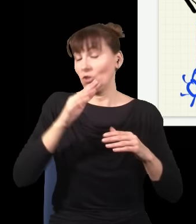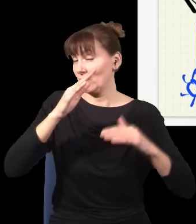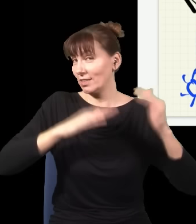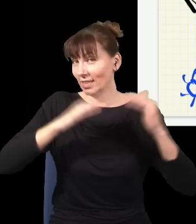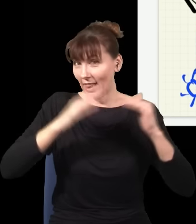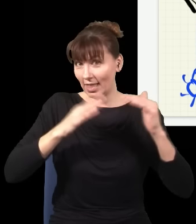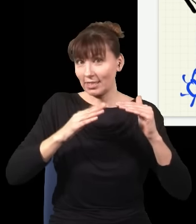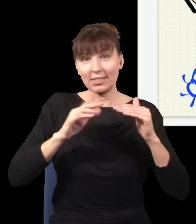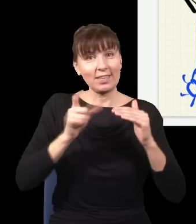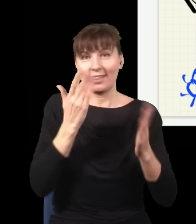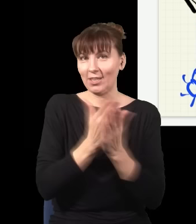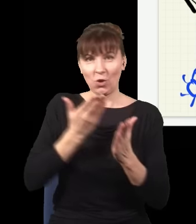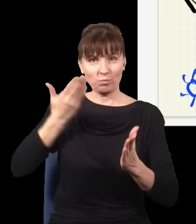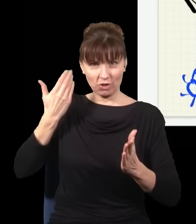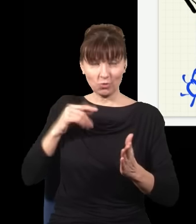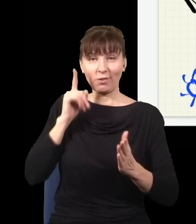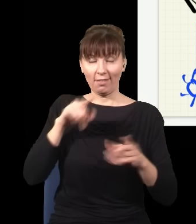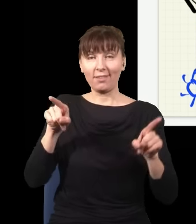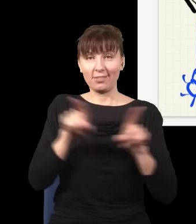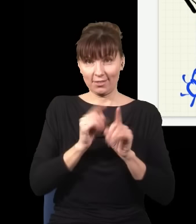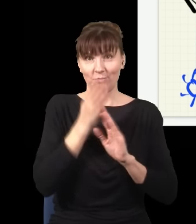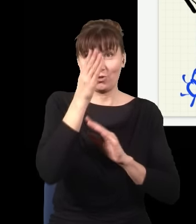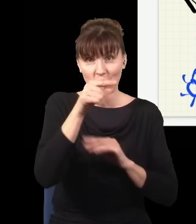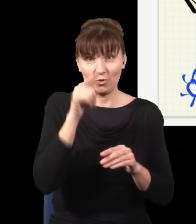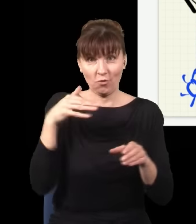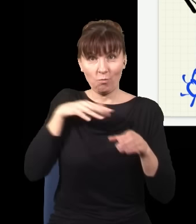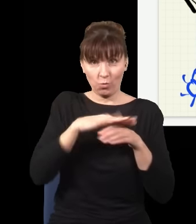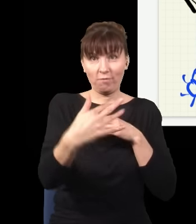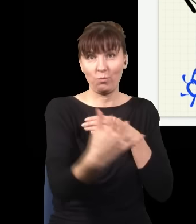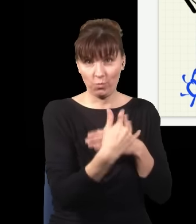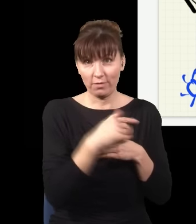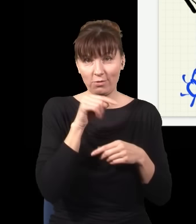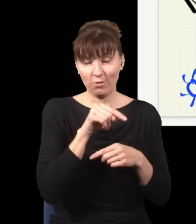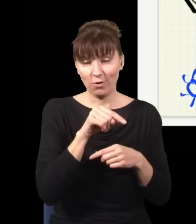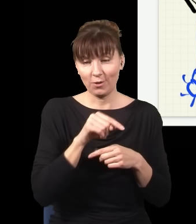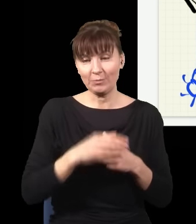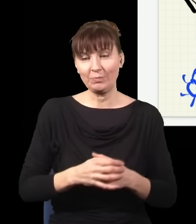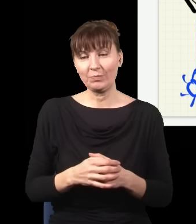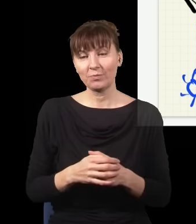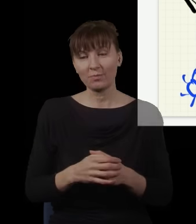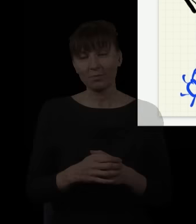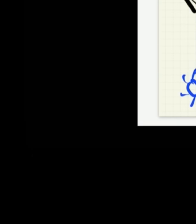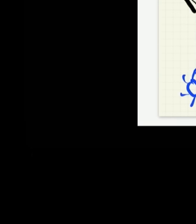I w tym momencie się nam artykuł na ten temat recenzuje, jeszcze nie wiemy, z jakim wynikiem. Natomiast wydaje się,